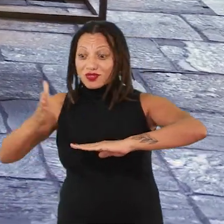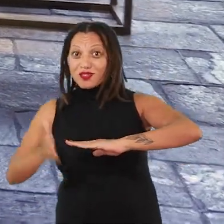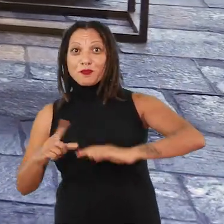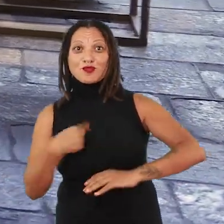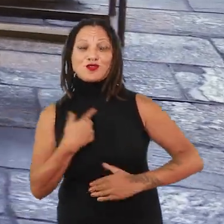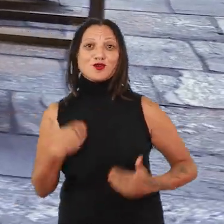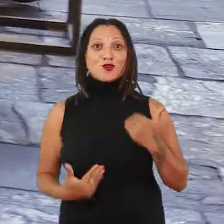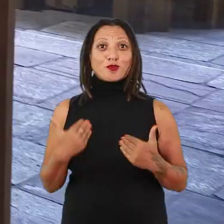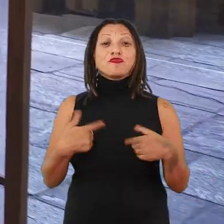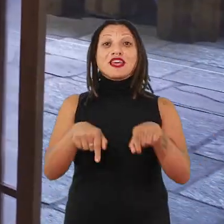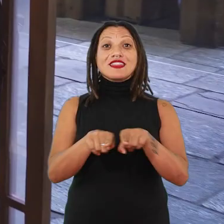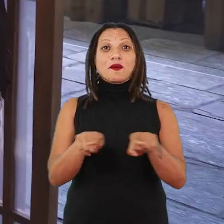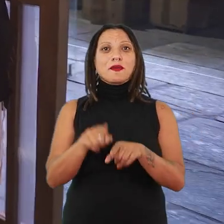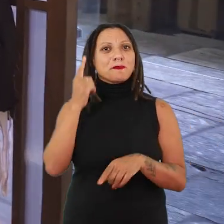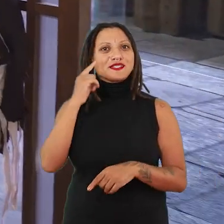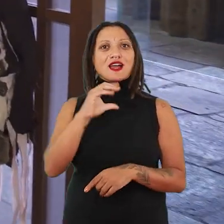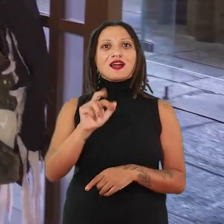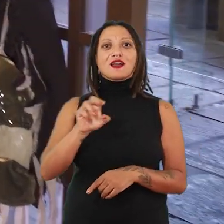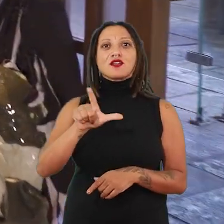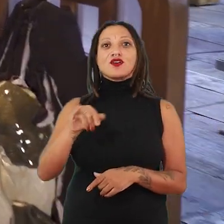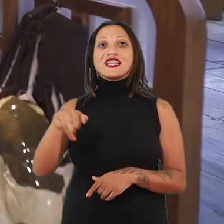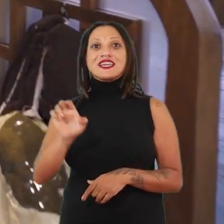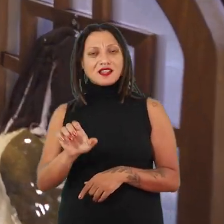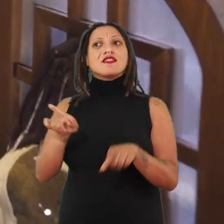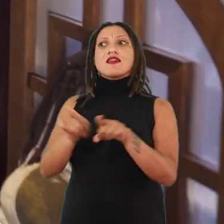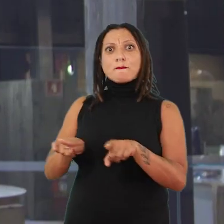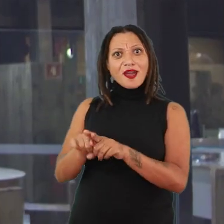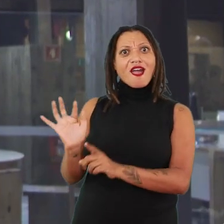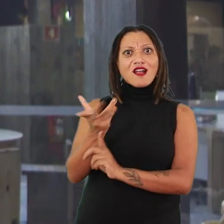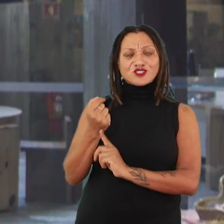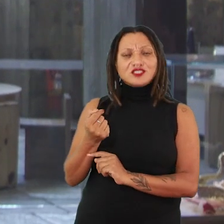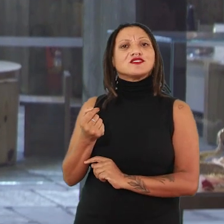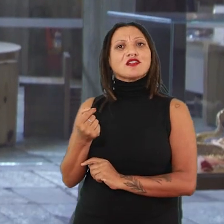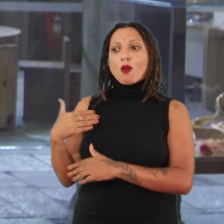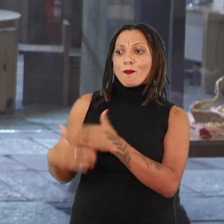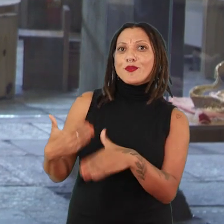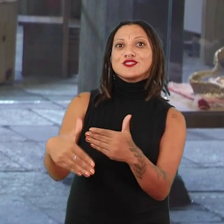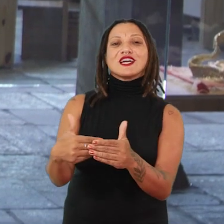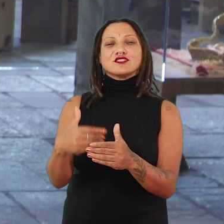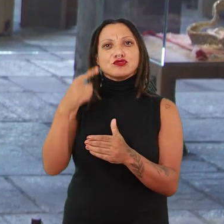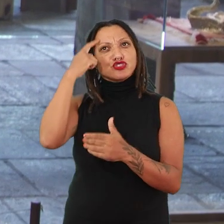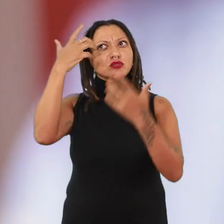Ou quando a gente pensa a produção de Caroline Ricca Lee, que vai recorrer a um processo de fabulação